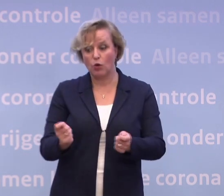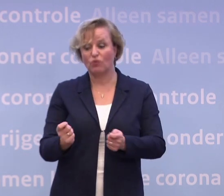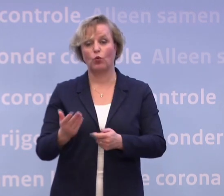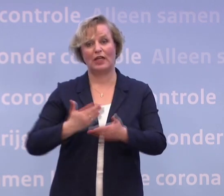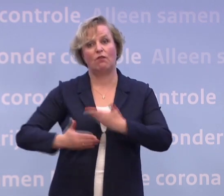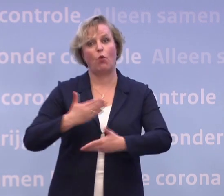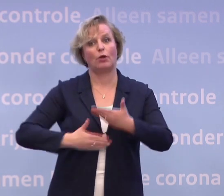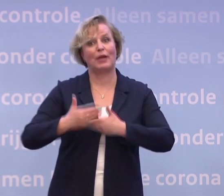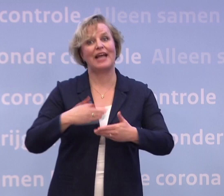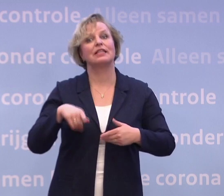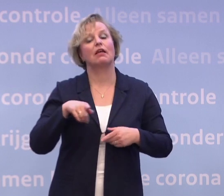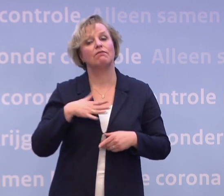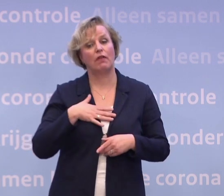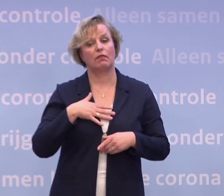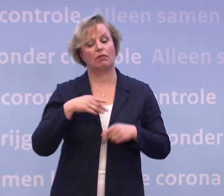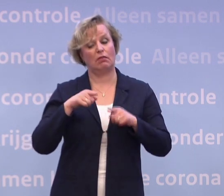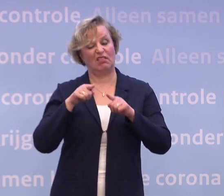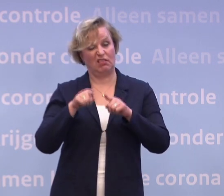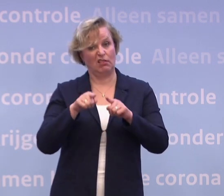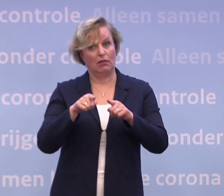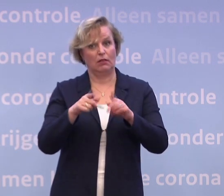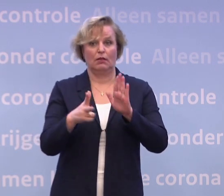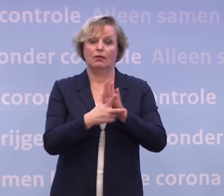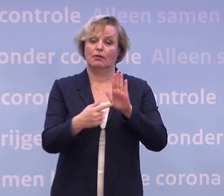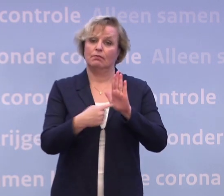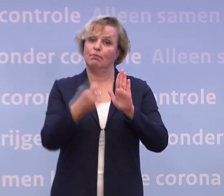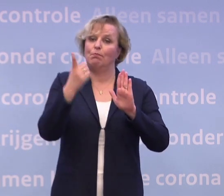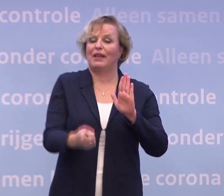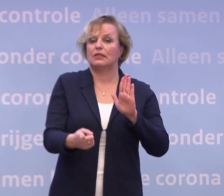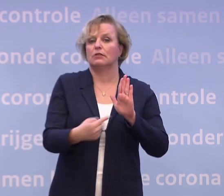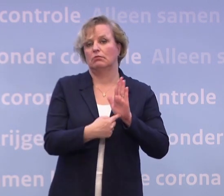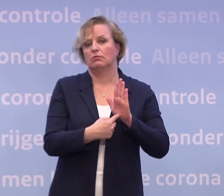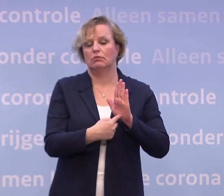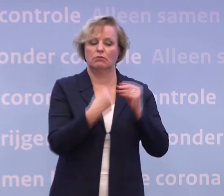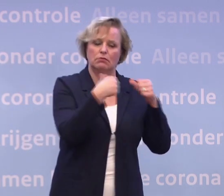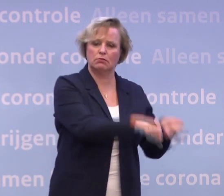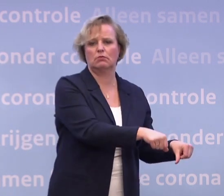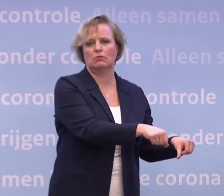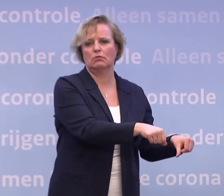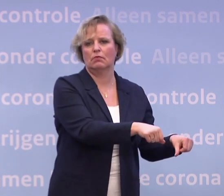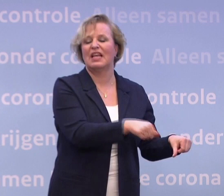...van dat voornemen om ook een quarantaineplicht op te kunnen leggen. Maar het is niet de eerste stap die we zetten.